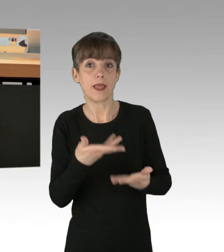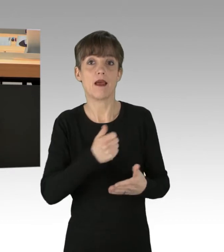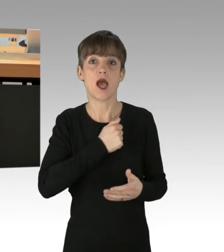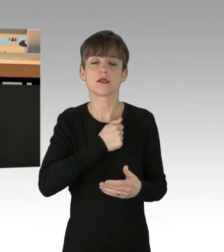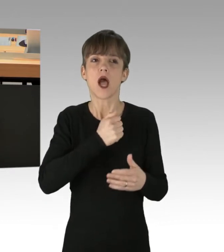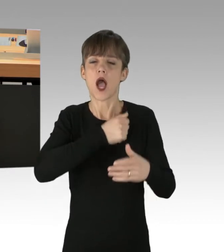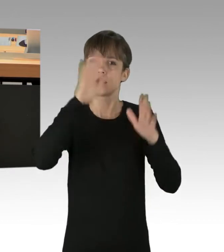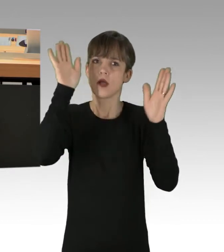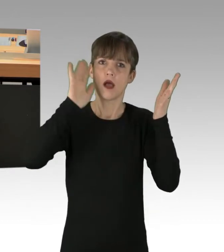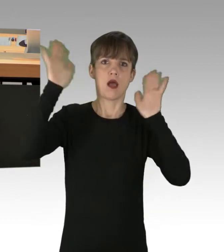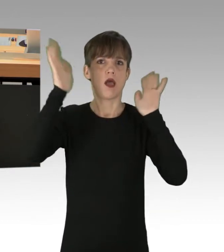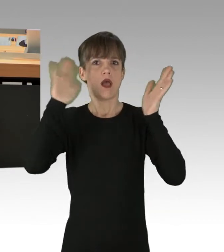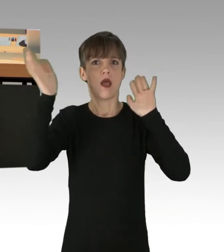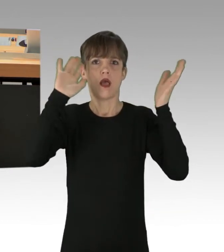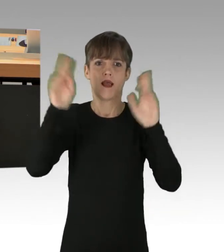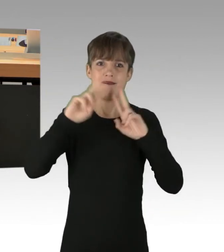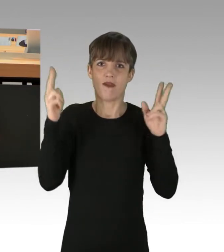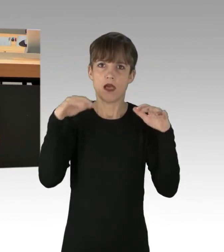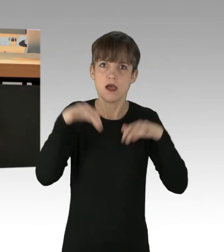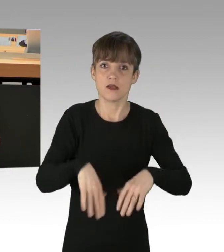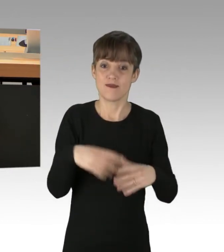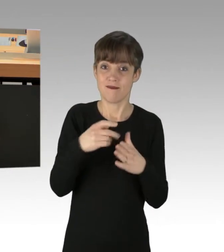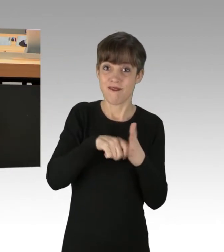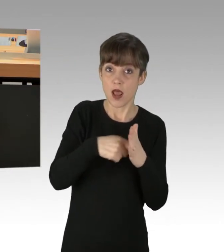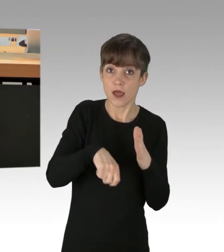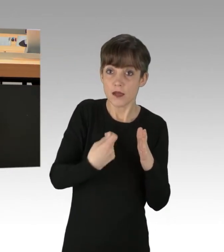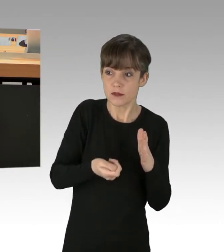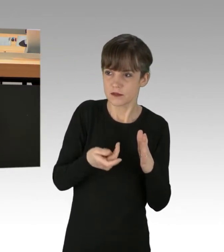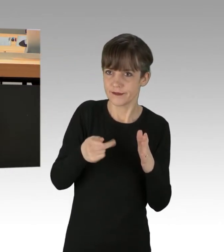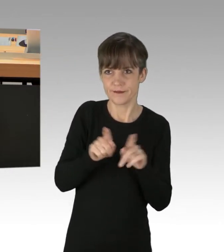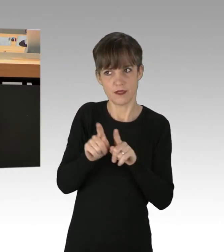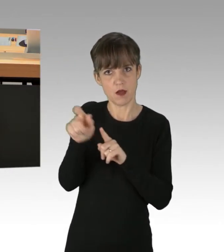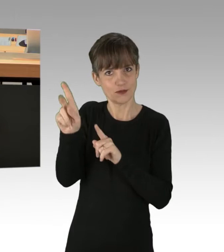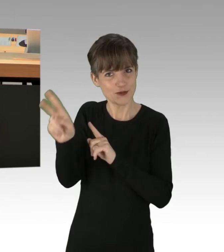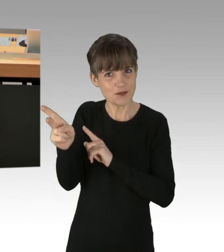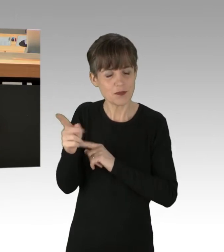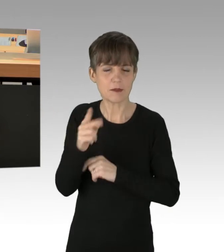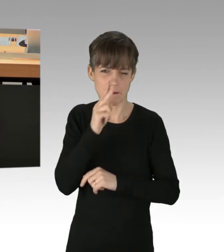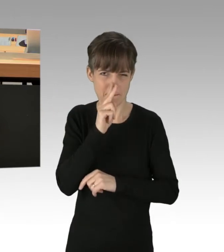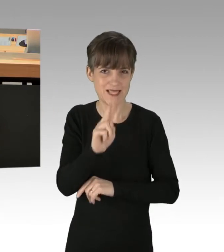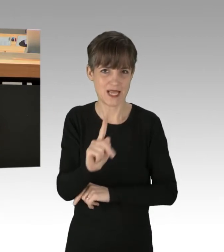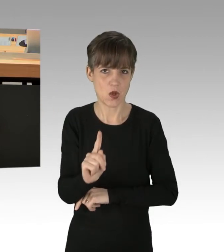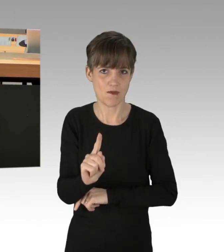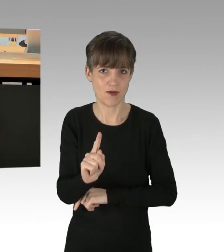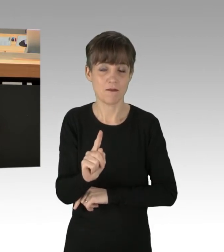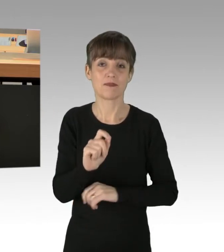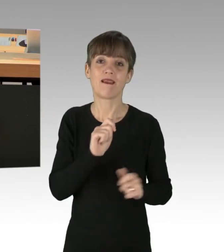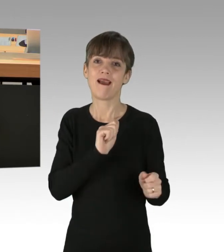und die Wahlergebnisse geben Ihnen bis zu einem gewissen Grad sogar recht. Aber passen Sie auf, dass die Revolution nicht irgendwann